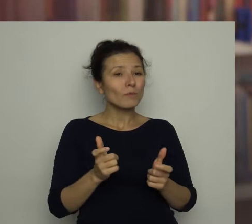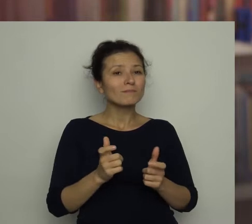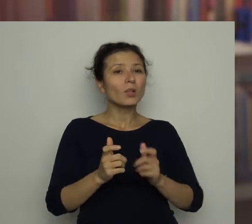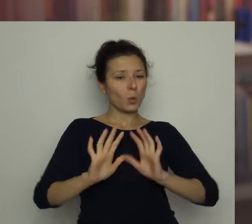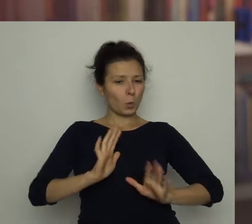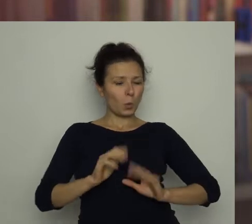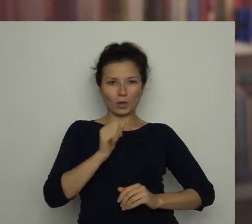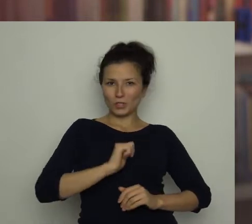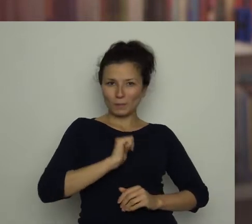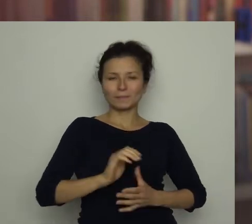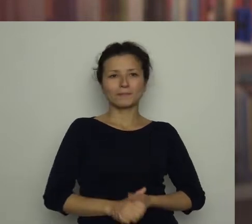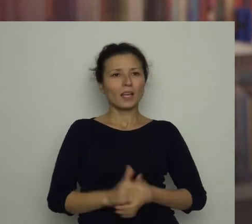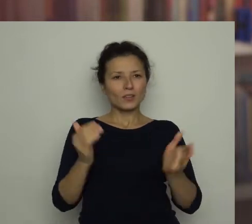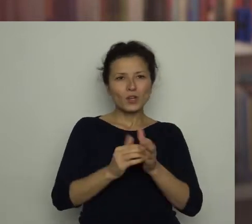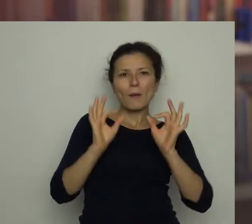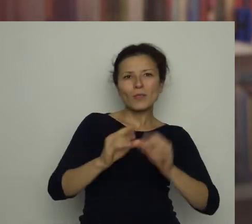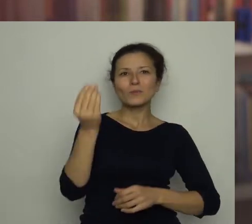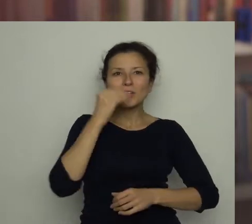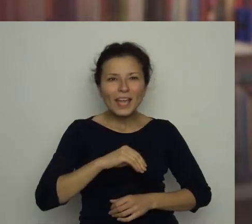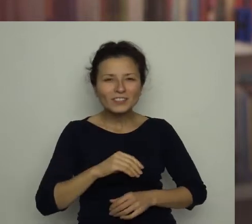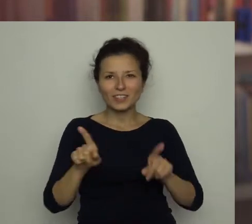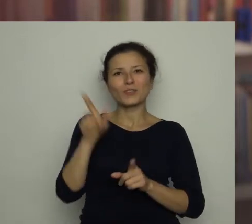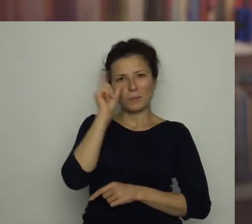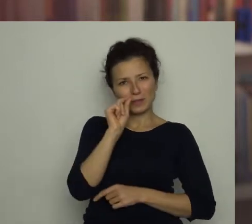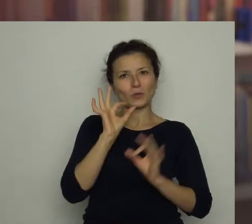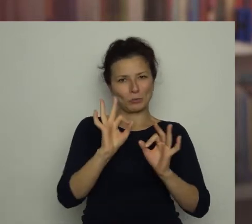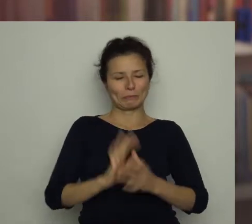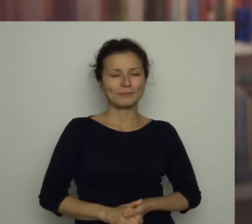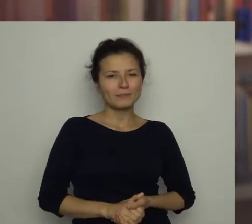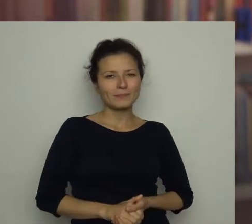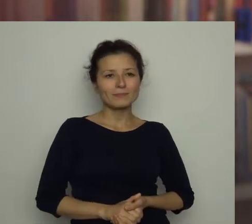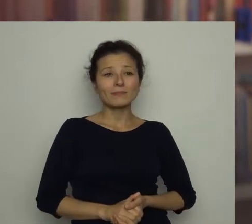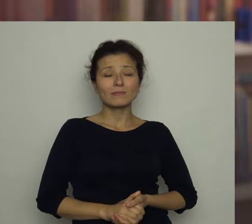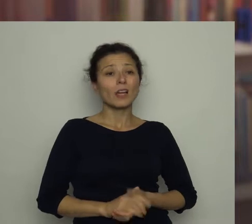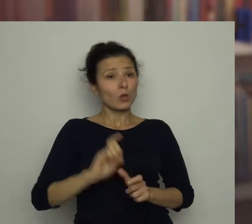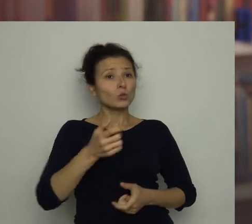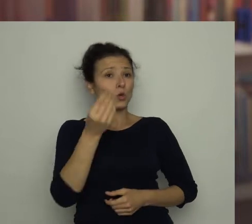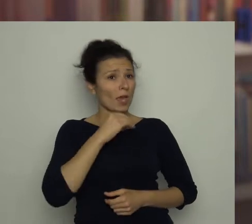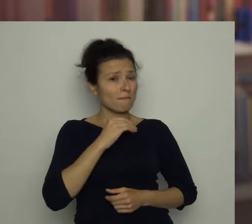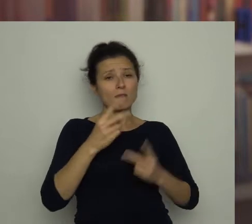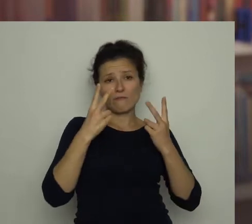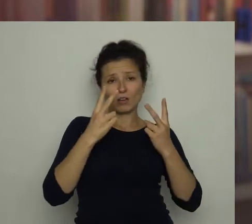trzeba się dobrze odżywiać i wysypiać się. To co jemy, nie pozostaje bez znaczenia.